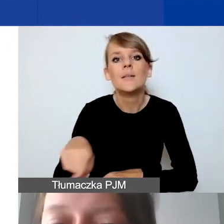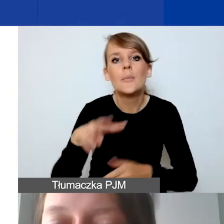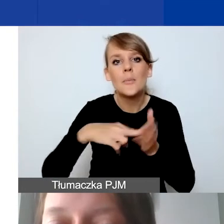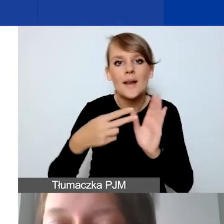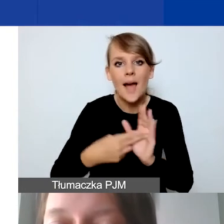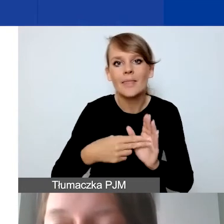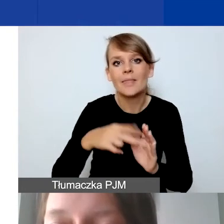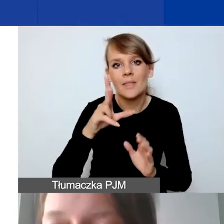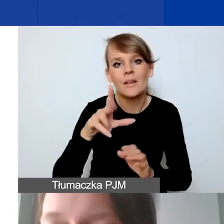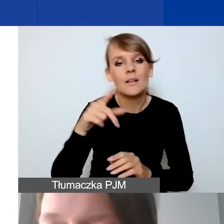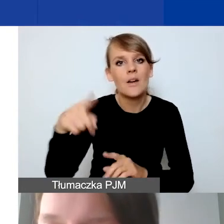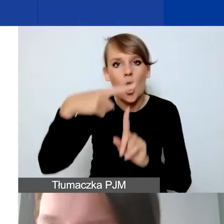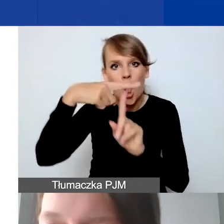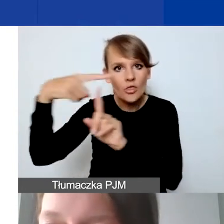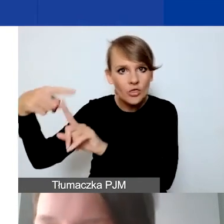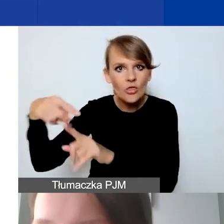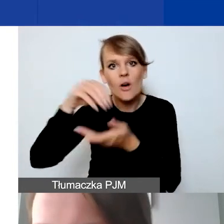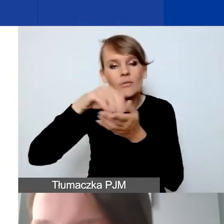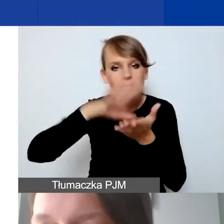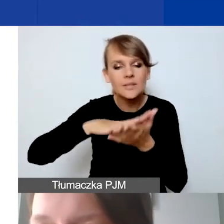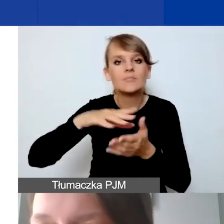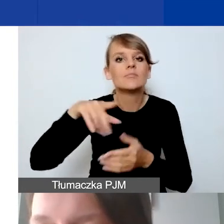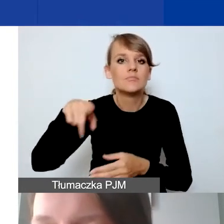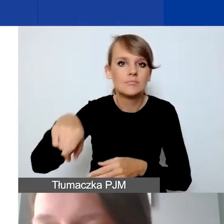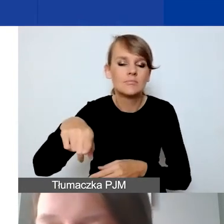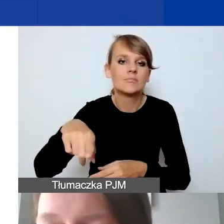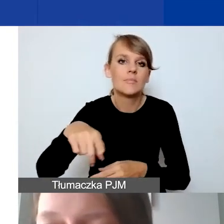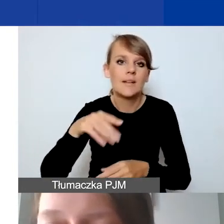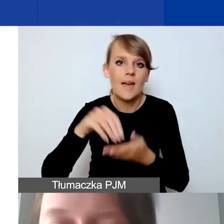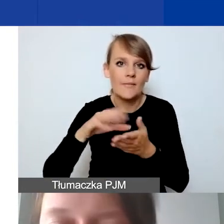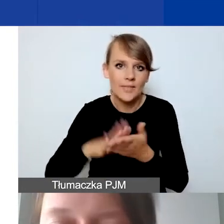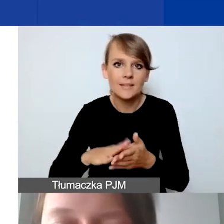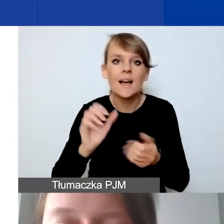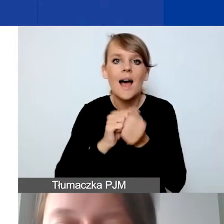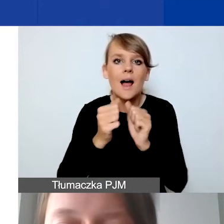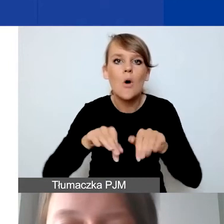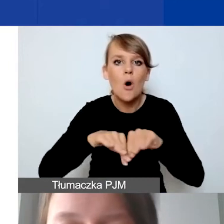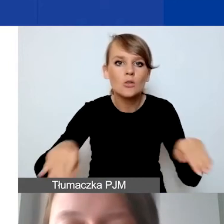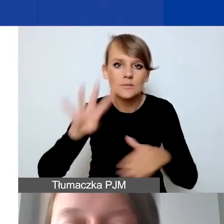Albo osobną tabelę w przypadku uproszczonej księgowości.